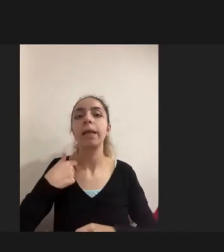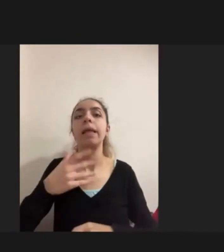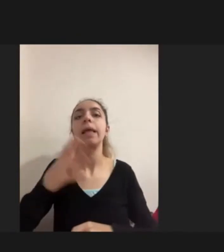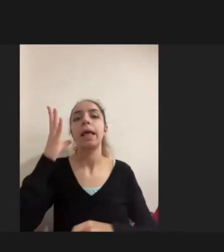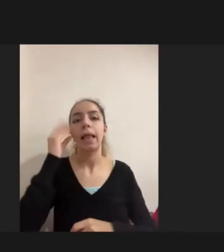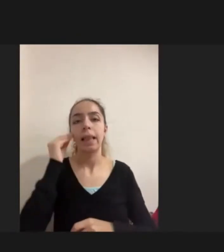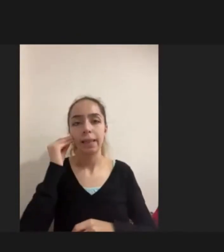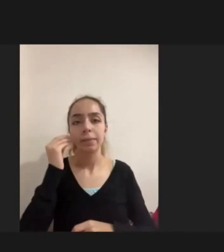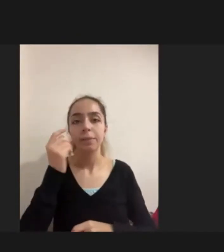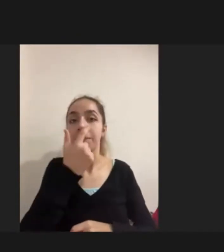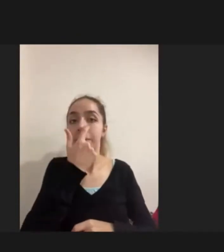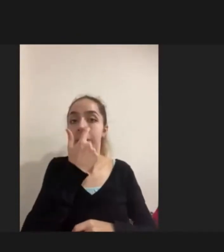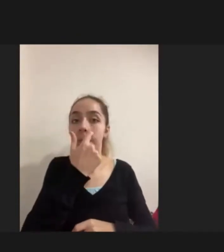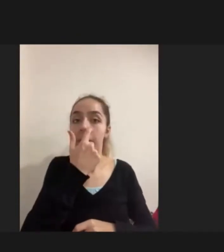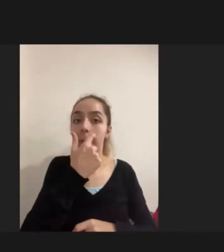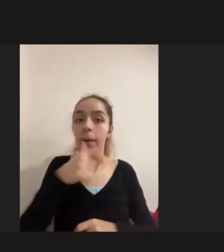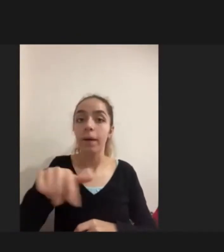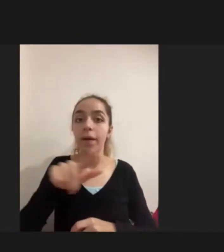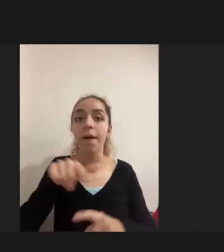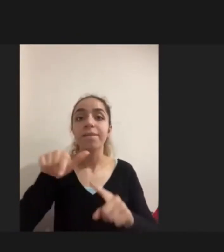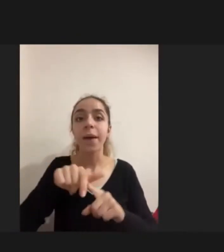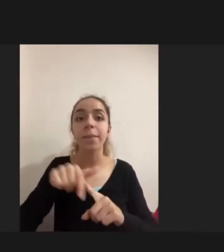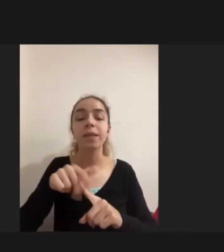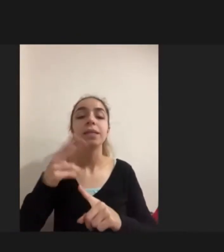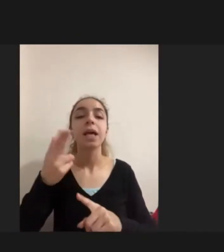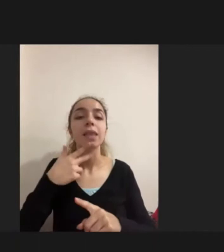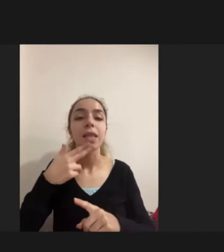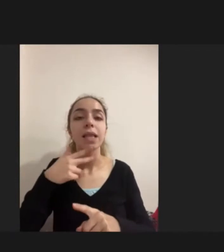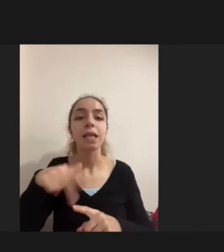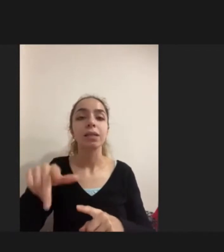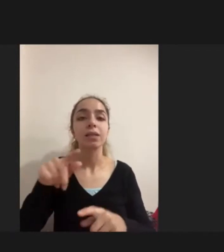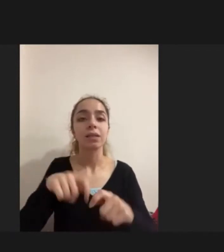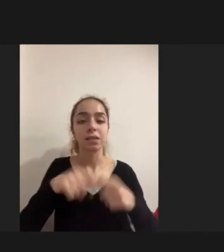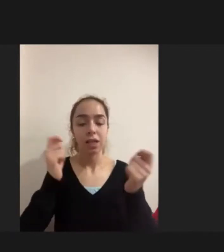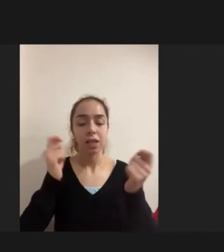Feminist sakatlık teorisi perspektifinde ilerlettim çalışmamı bir fenomenolojik araştırmaydı